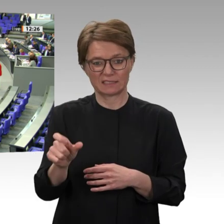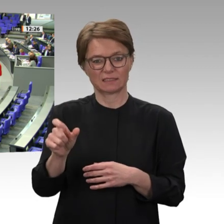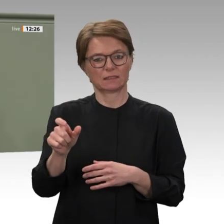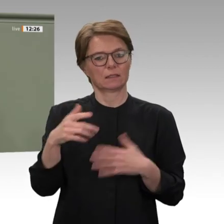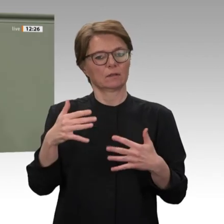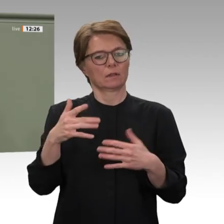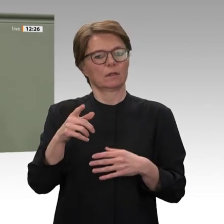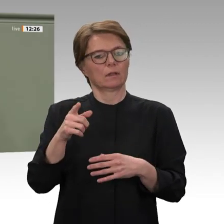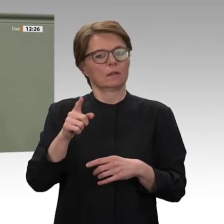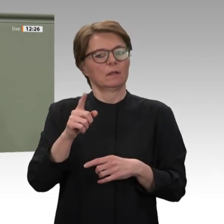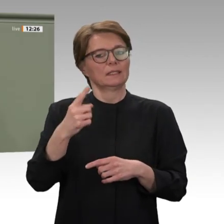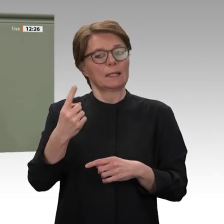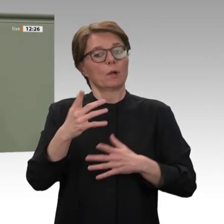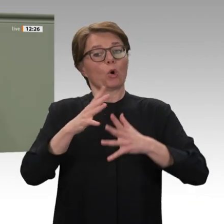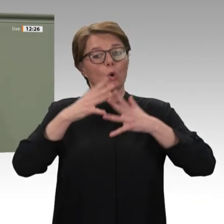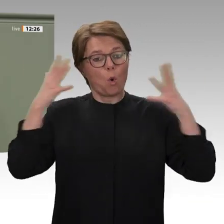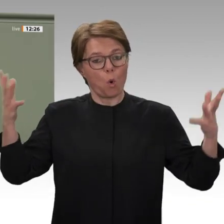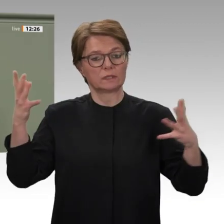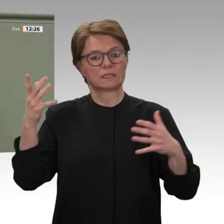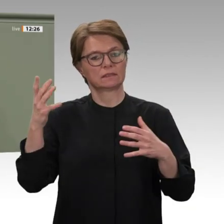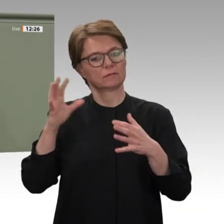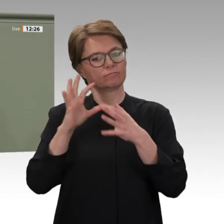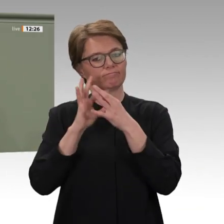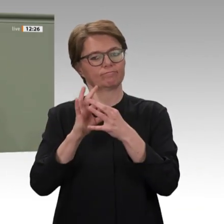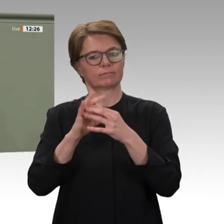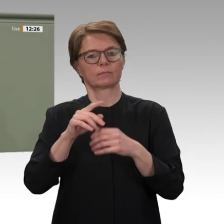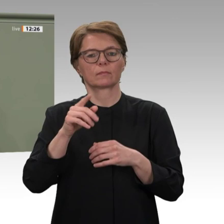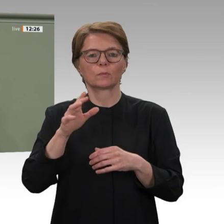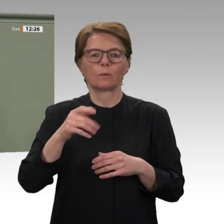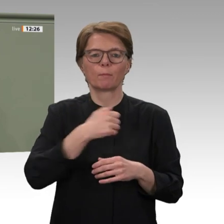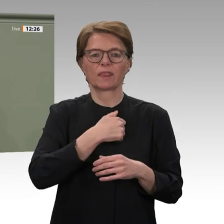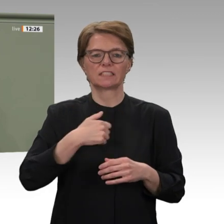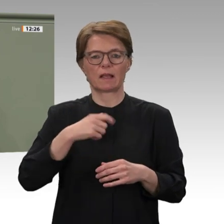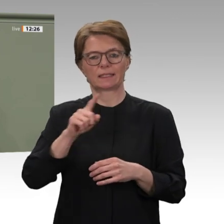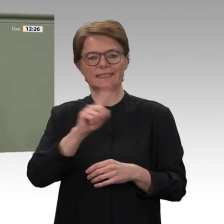dafür aber umso bedeutsamer. UNAMID ist eine gemeinsame Mission von Vereinten Nationen